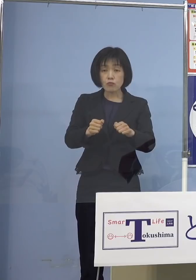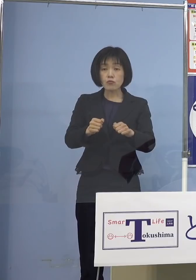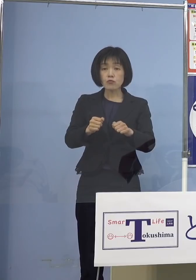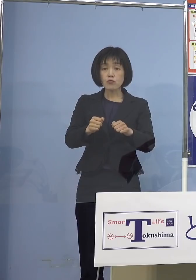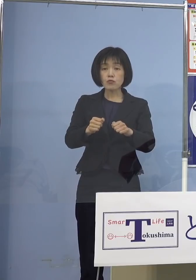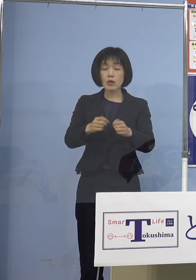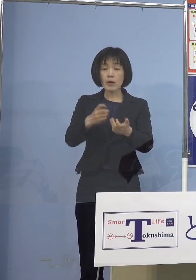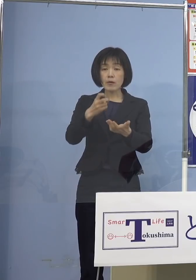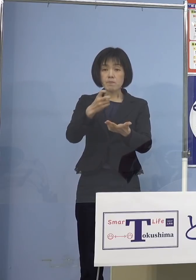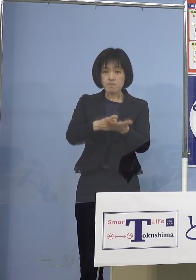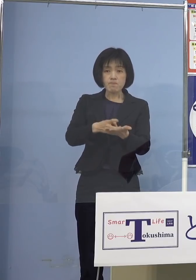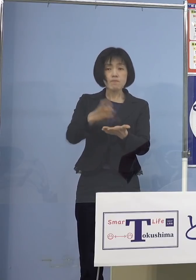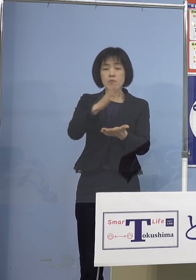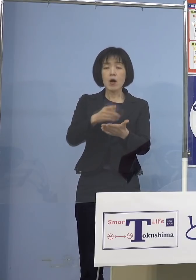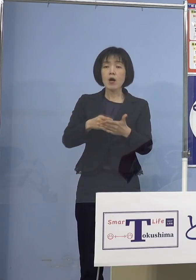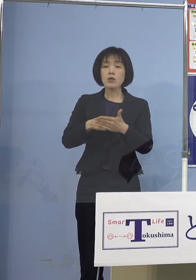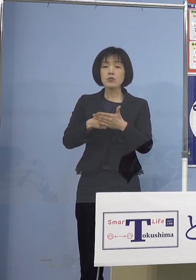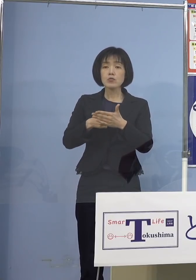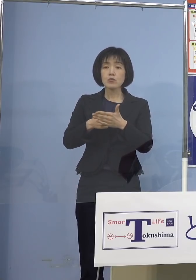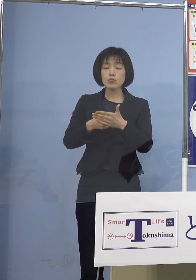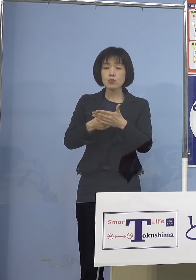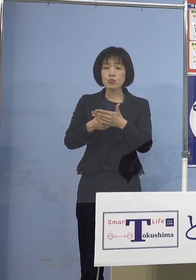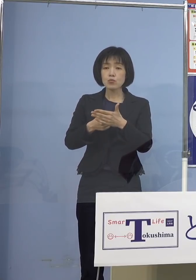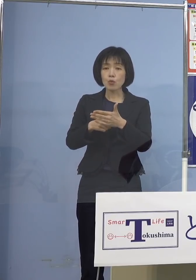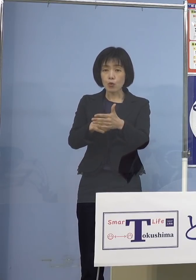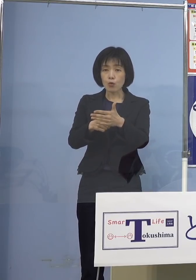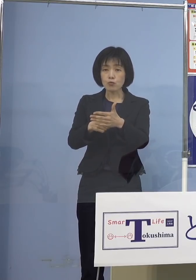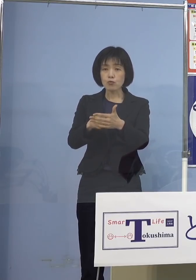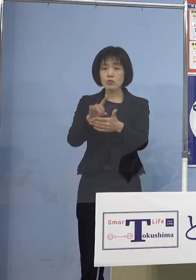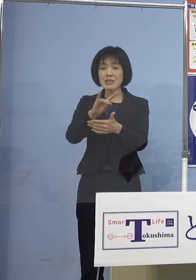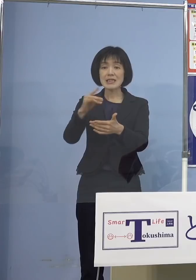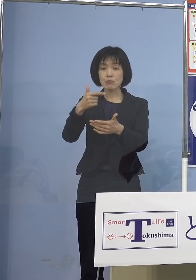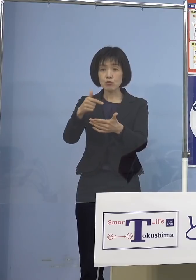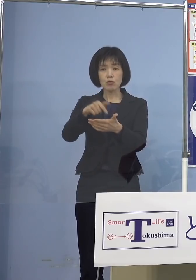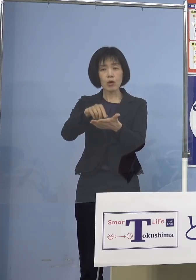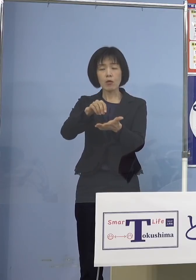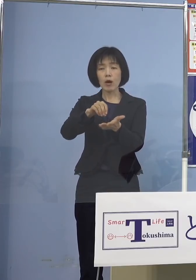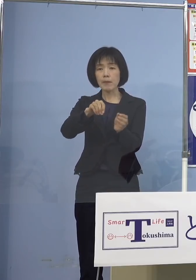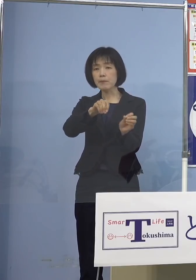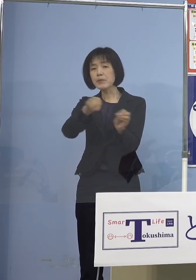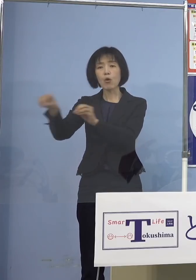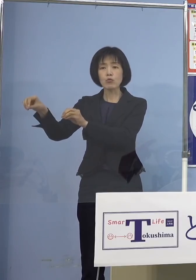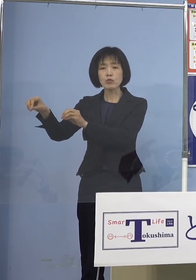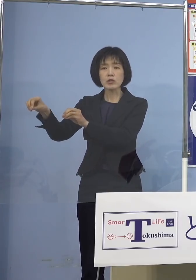これは今回見送られたと しかし自治体としては接種勧奨は